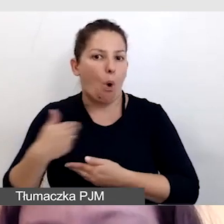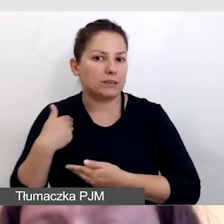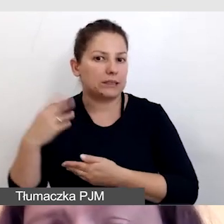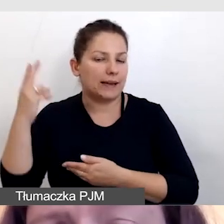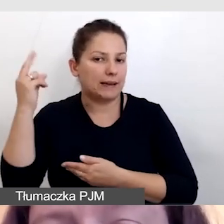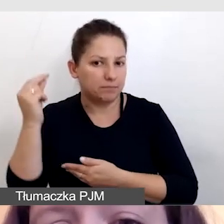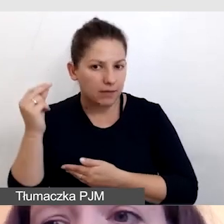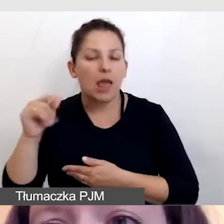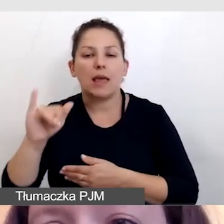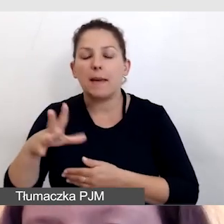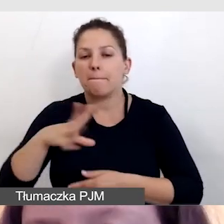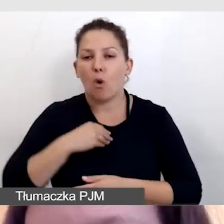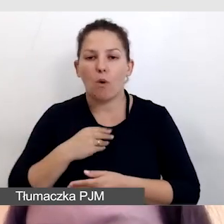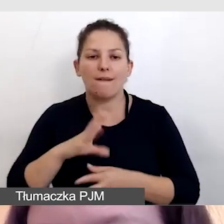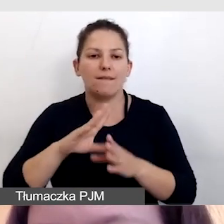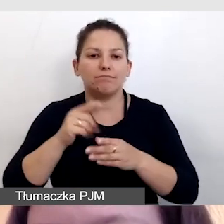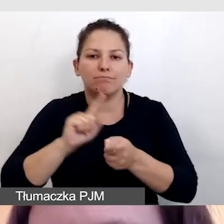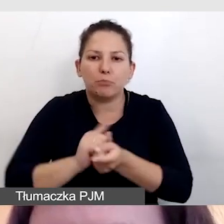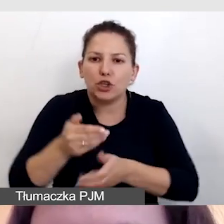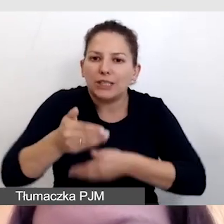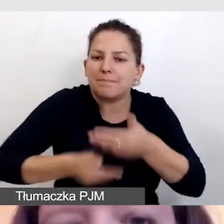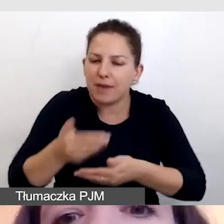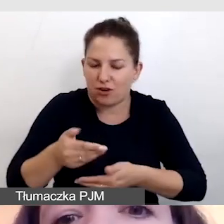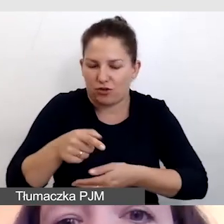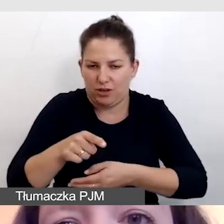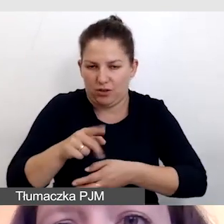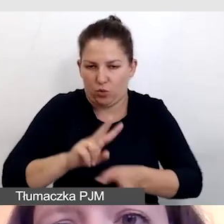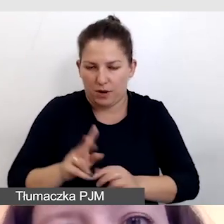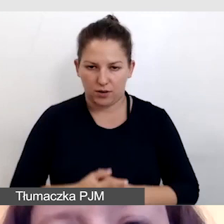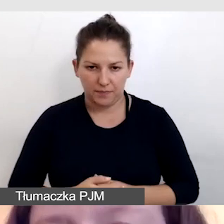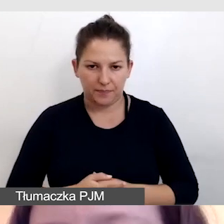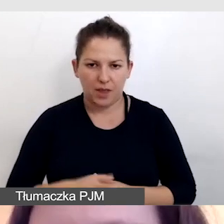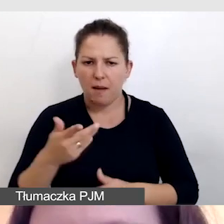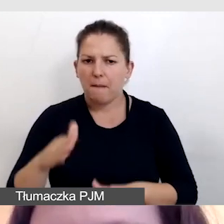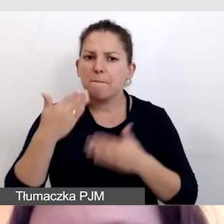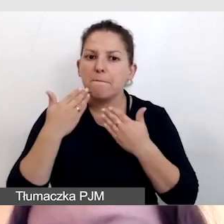i mogły przyspieszyć tłumaczenie. To bardzo ciekawa konferencja,